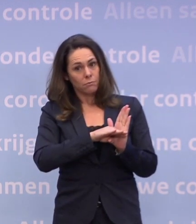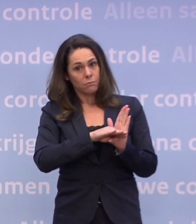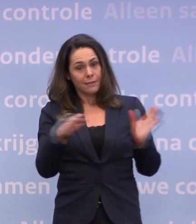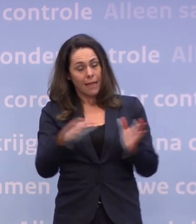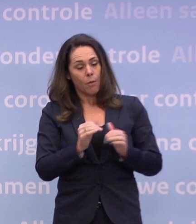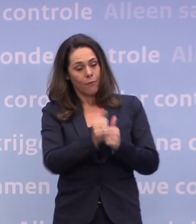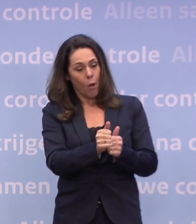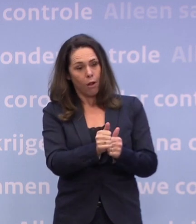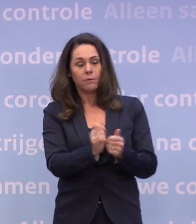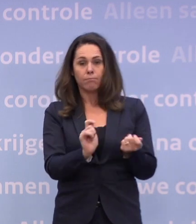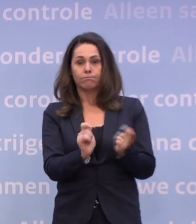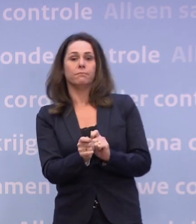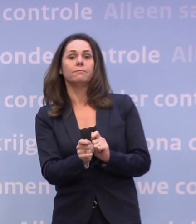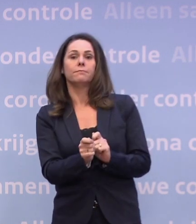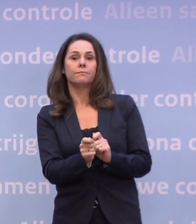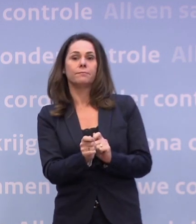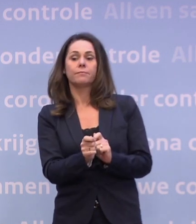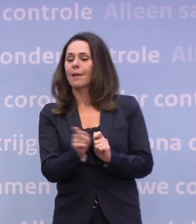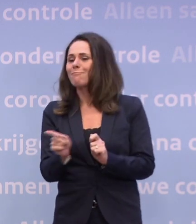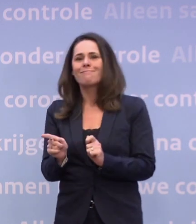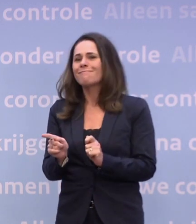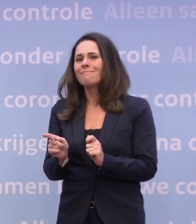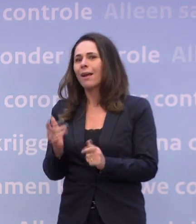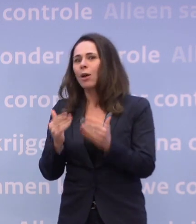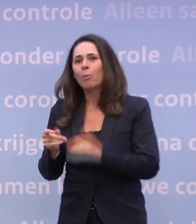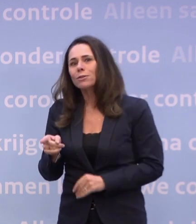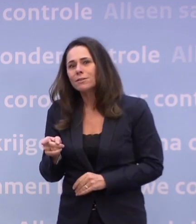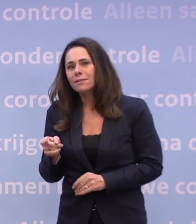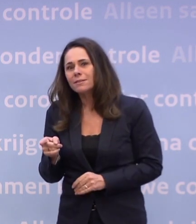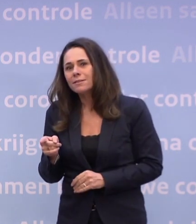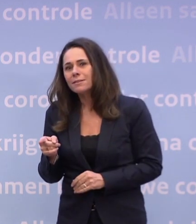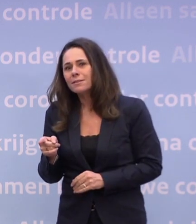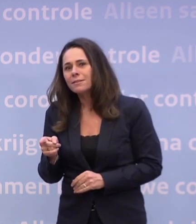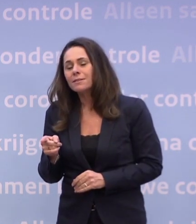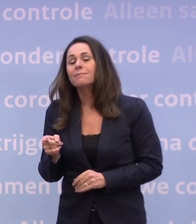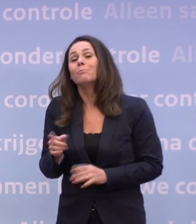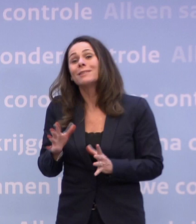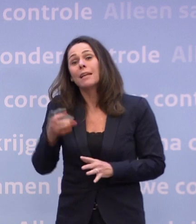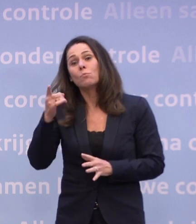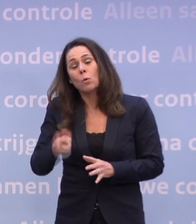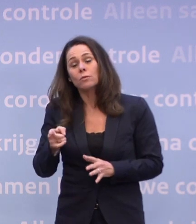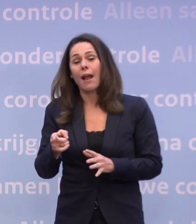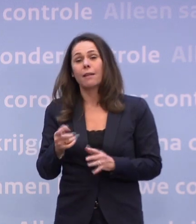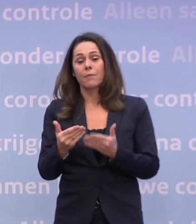En dan kun je de trend ombuigen en als dat onvoldoende gebeurt... ...ja, dan is het misschien onvermijdelijk dat we voor de kerst bij u terugkomen.